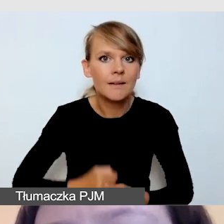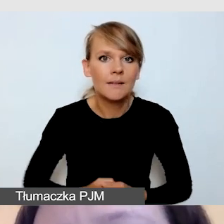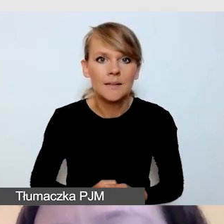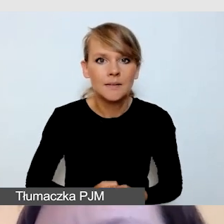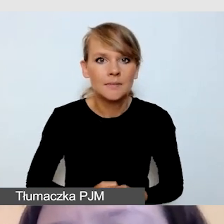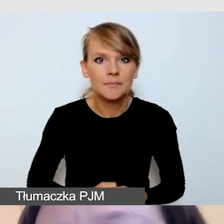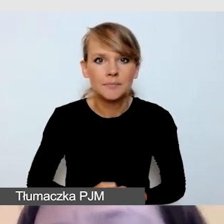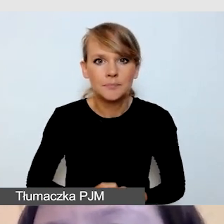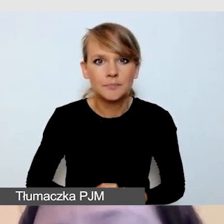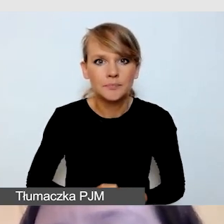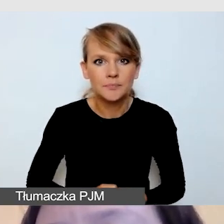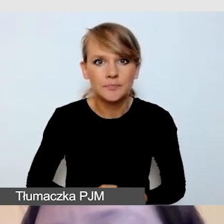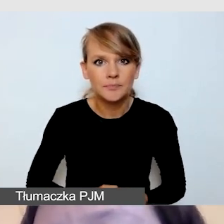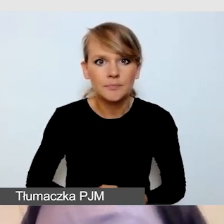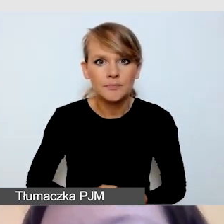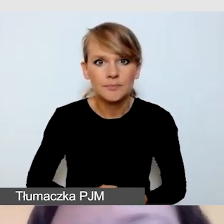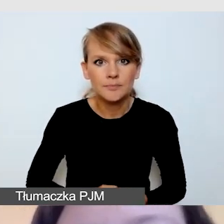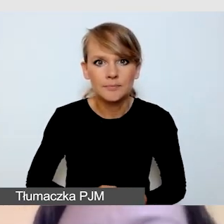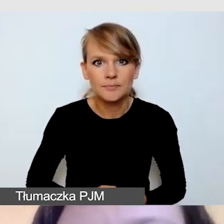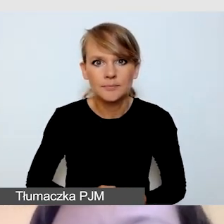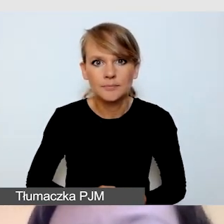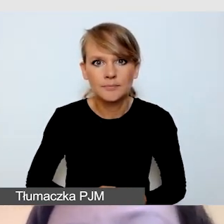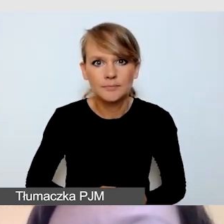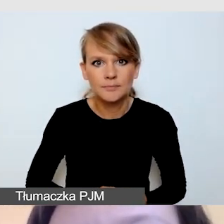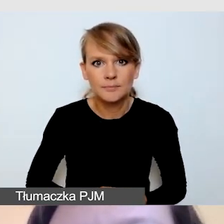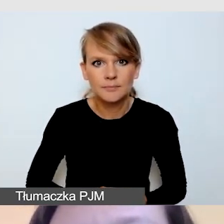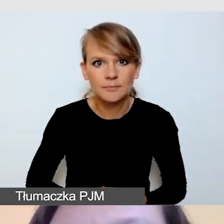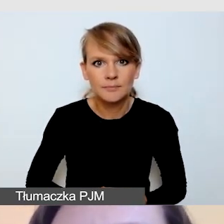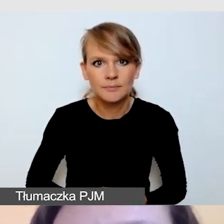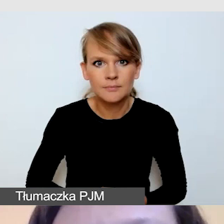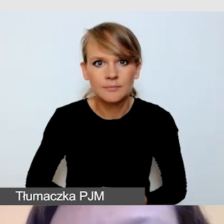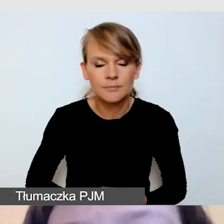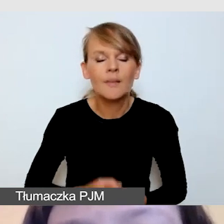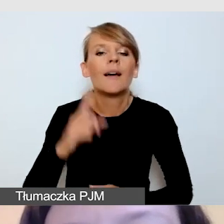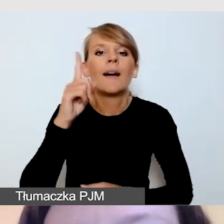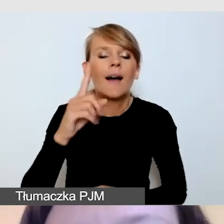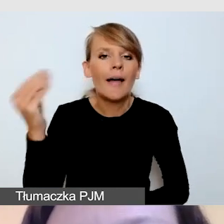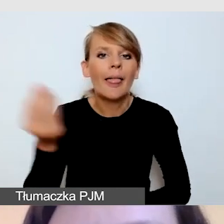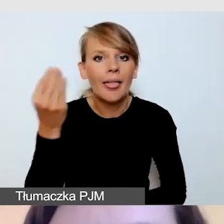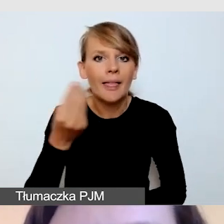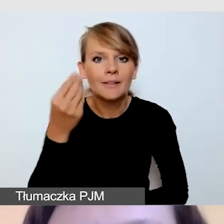Jeszcze w kwestii ubioru tłumaczy padło pytanie